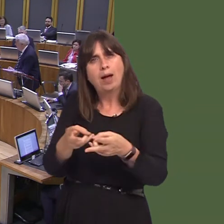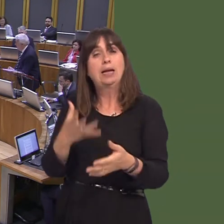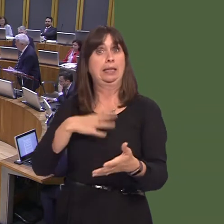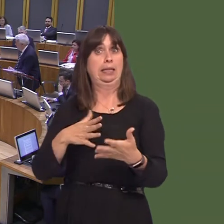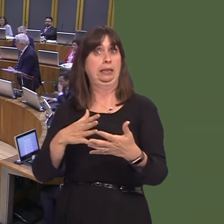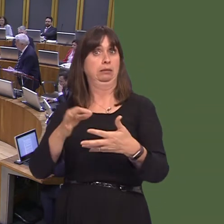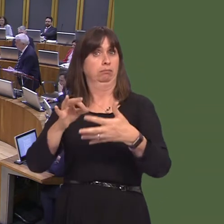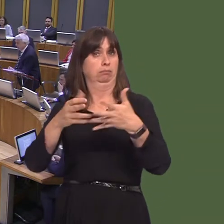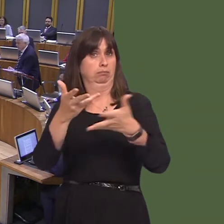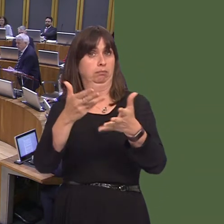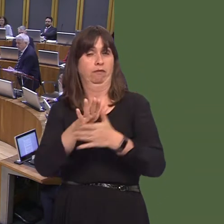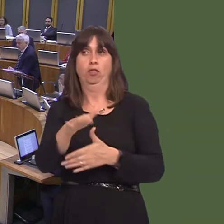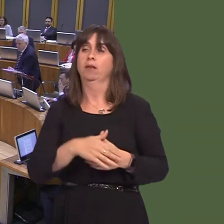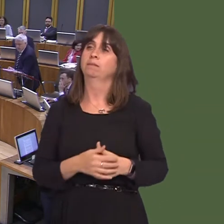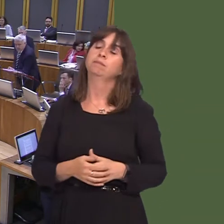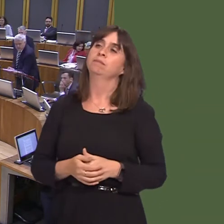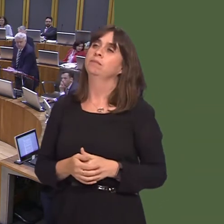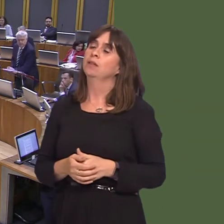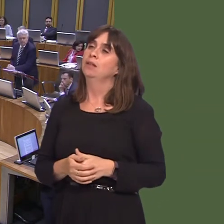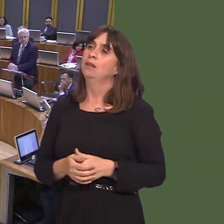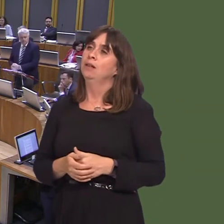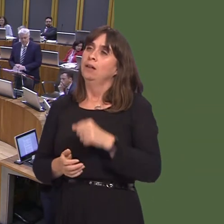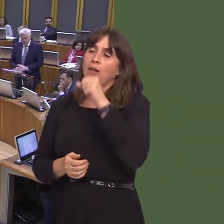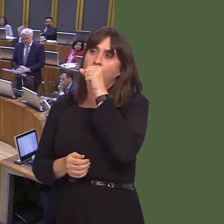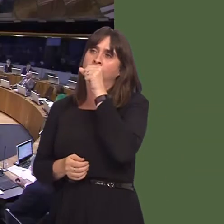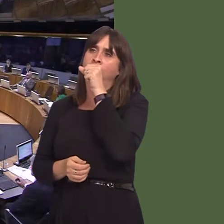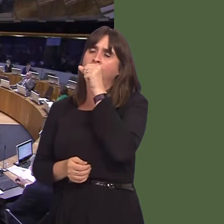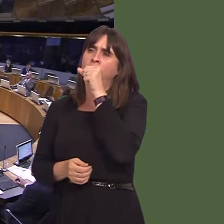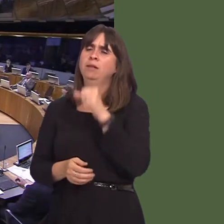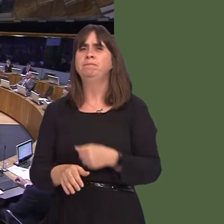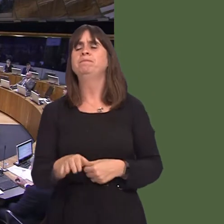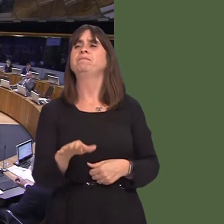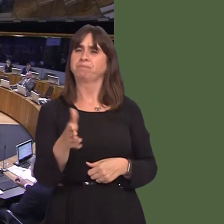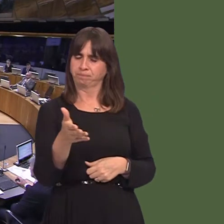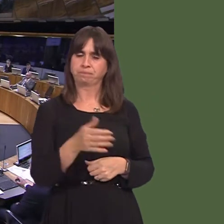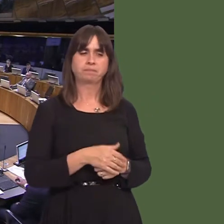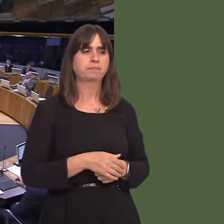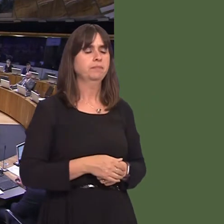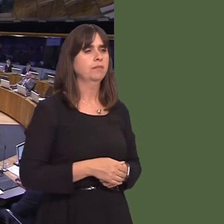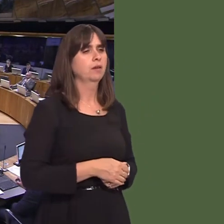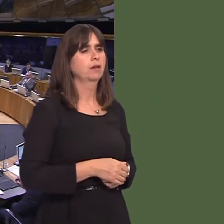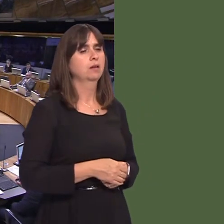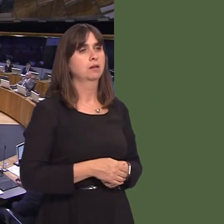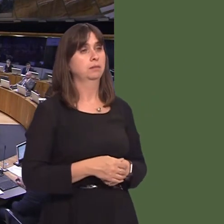in more detail. Angela Burns AM: First Minister, for my part,